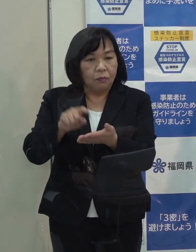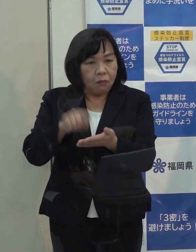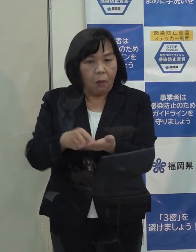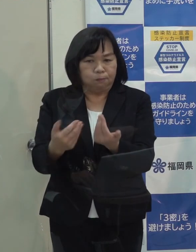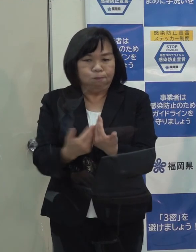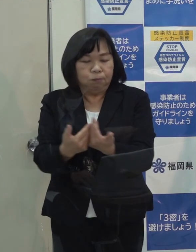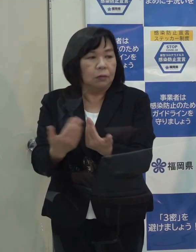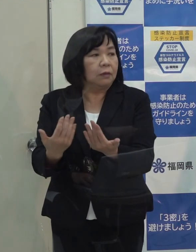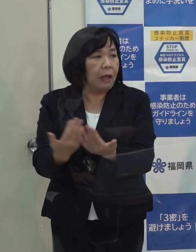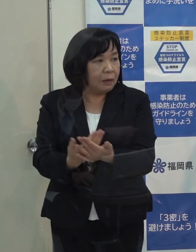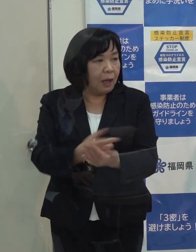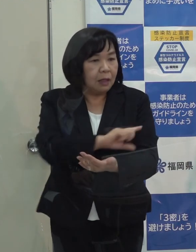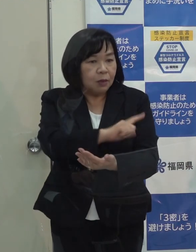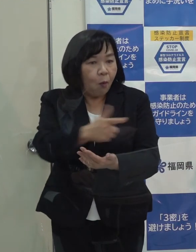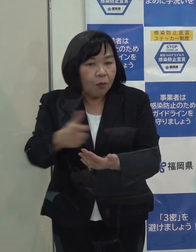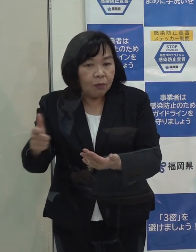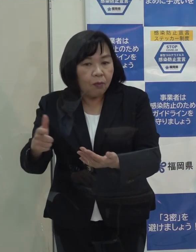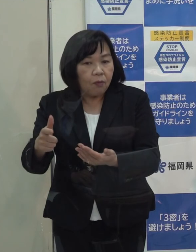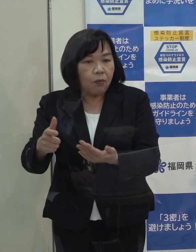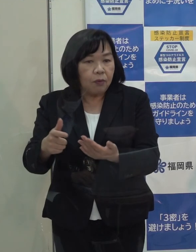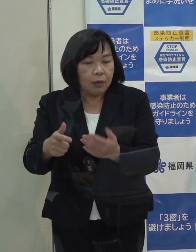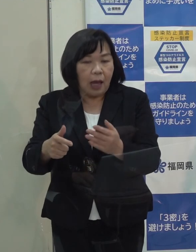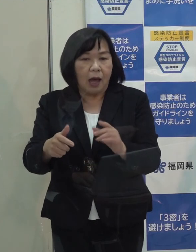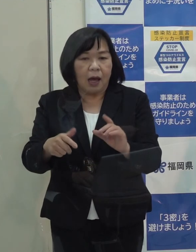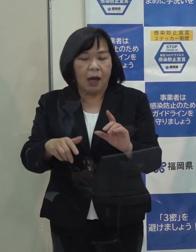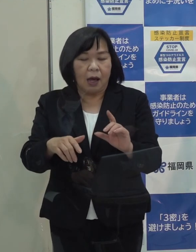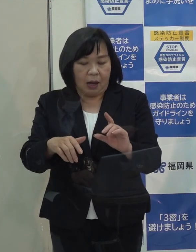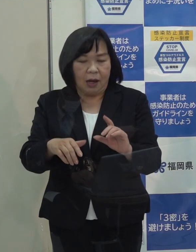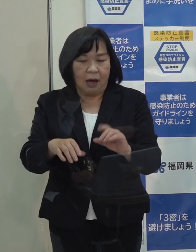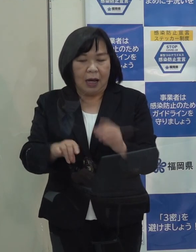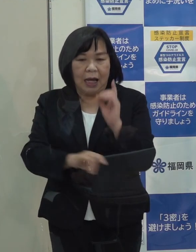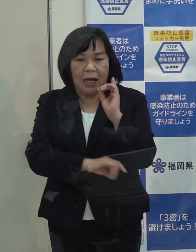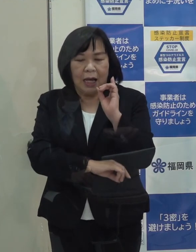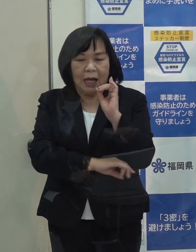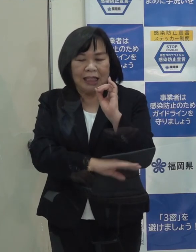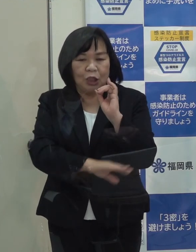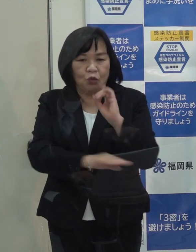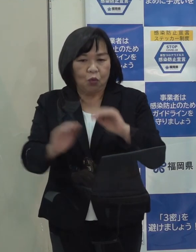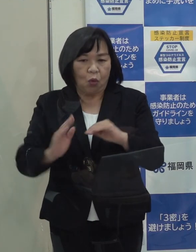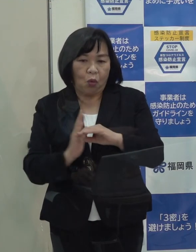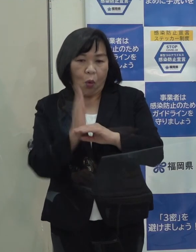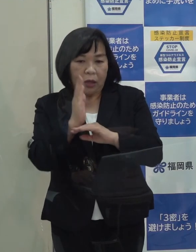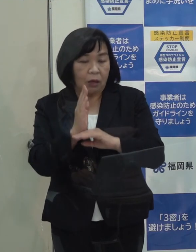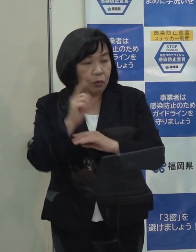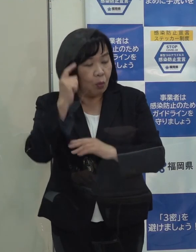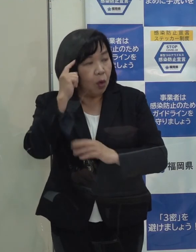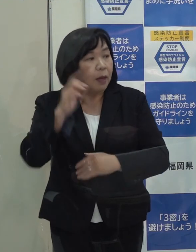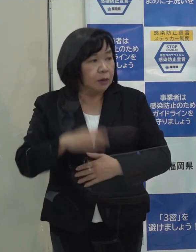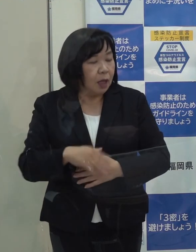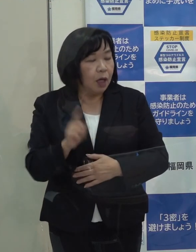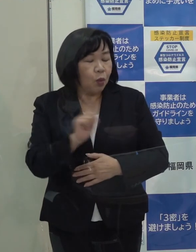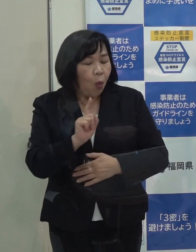様々な指標が基準を超えつつ もしくは超えていますけども まだその段階ではないと どういう段階になればその段階になりますか